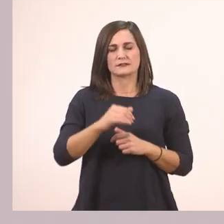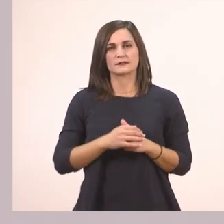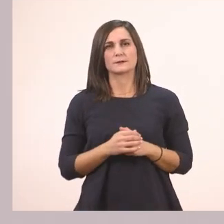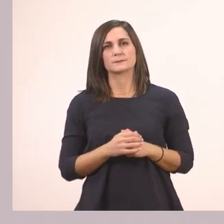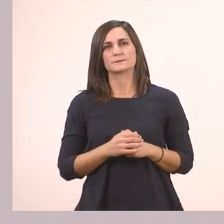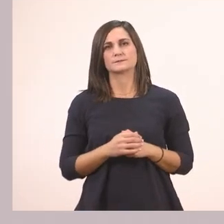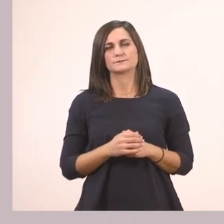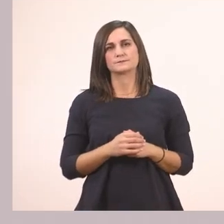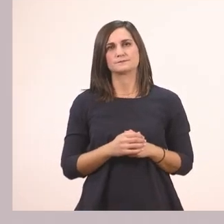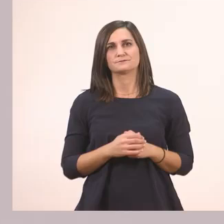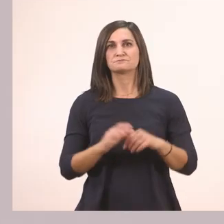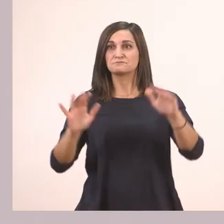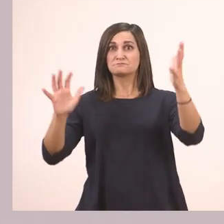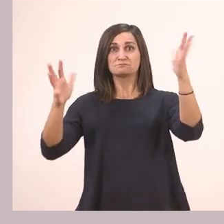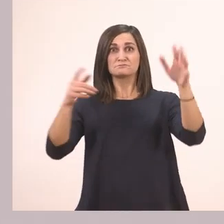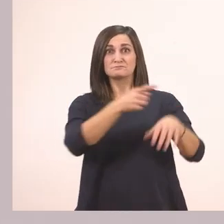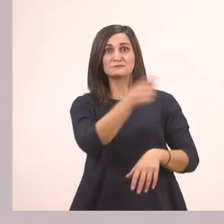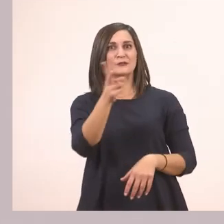Πολύ ωραία! "Μπράβο, σωστά", μας λέει εδώ.